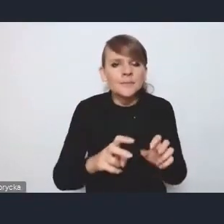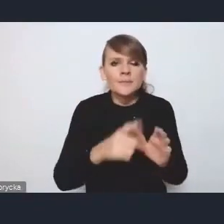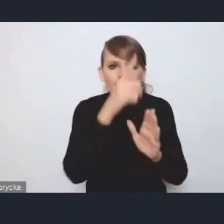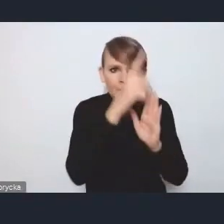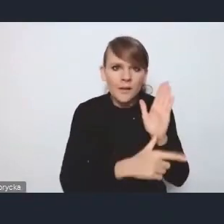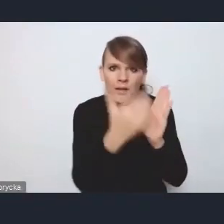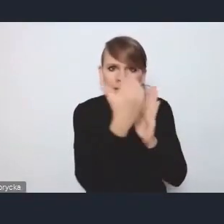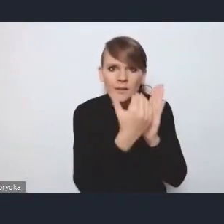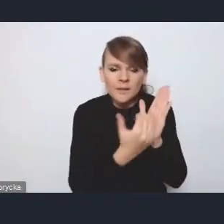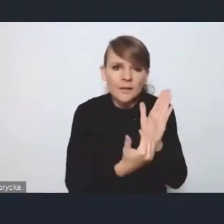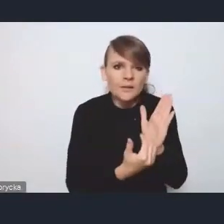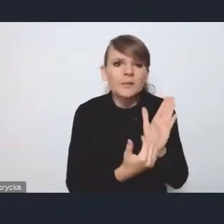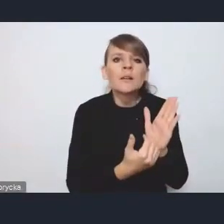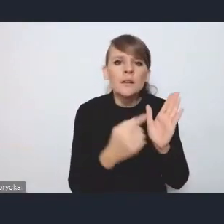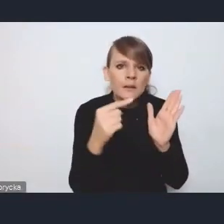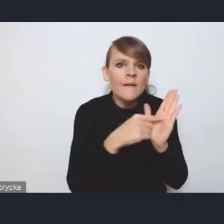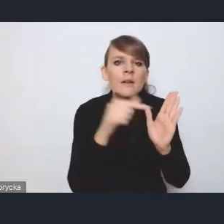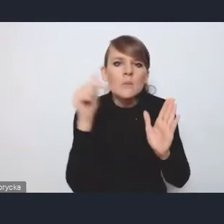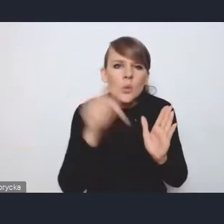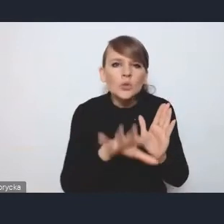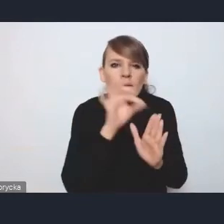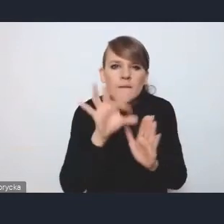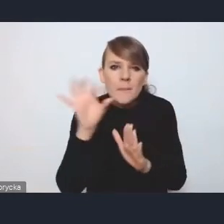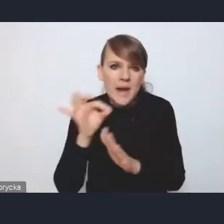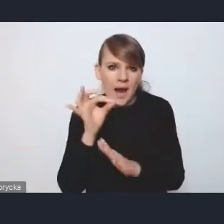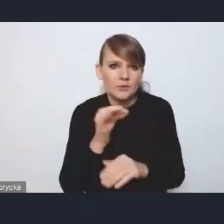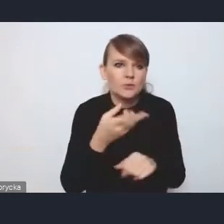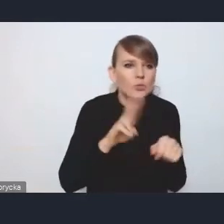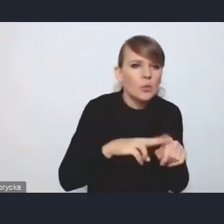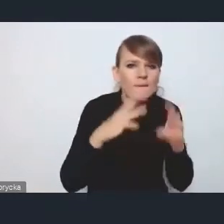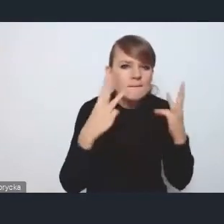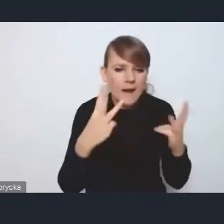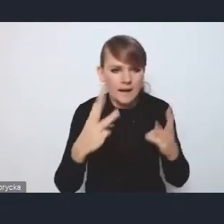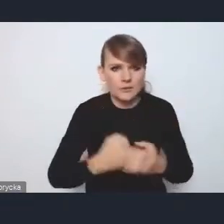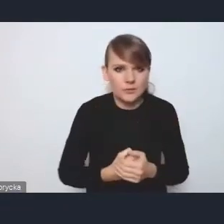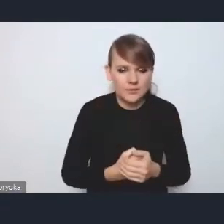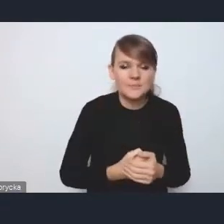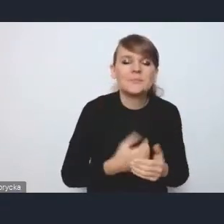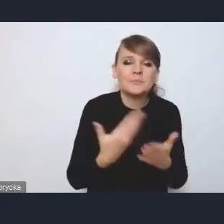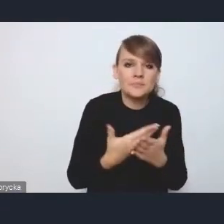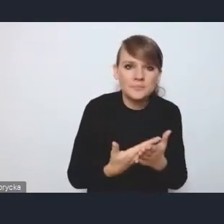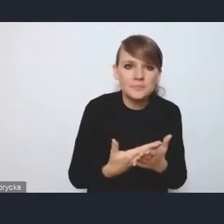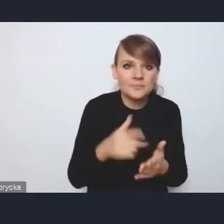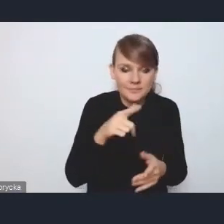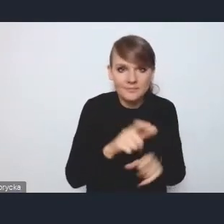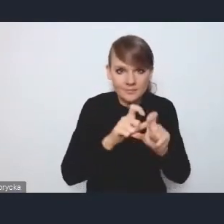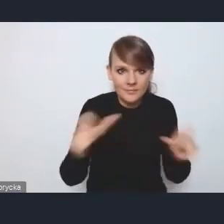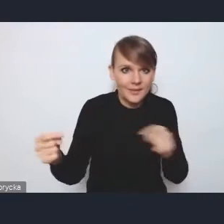powiedzmy sobie takiej selekcji tych istotnych wyzwań, ponieważ pojawiały się w trakcie dyskusji,